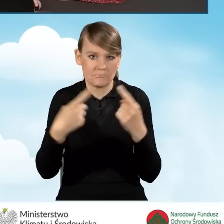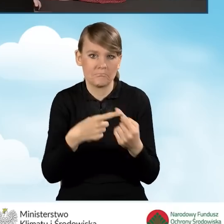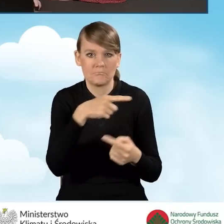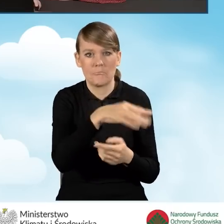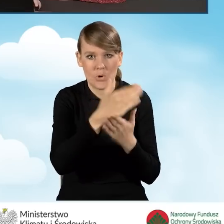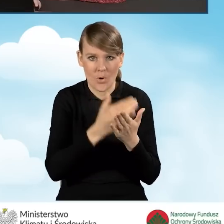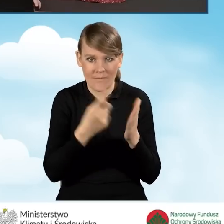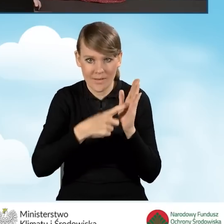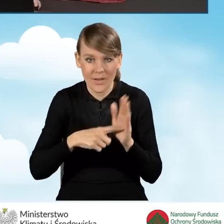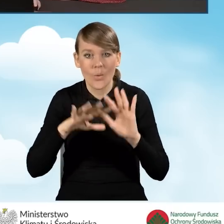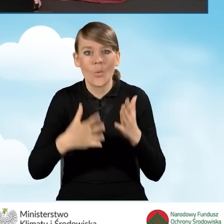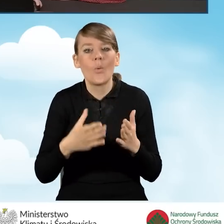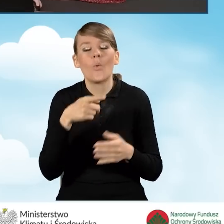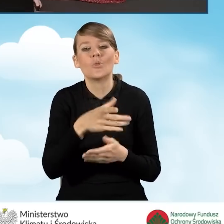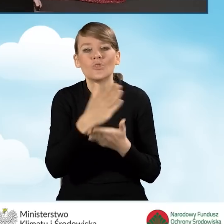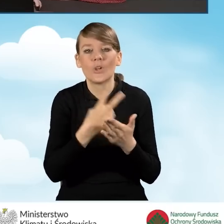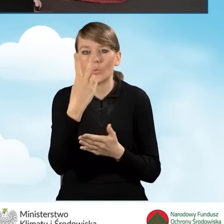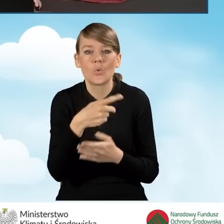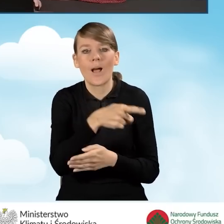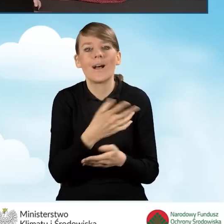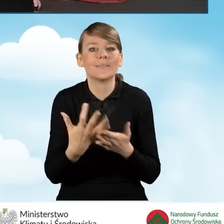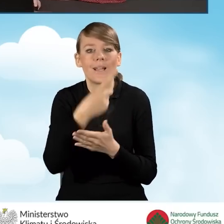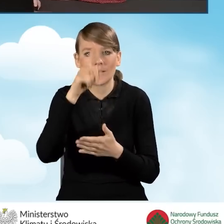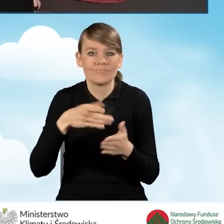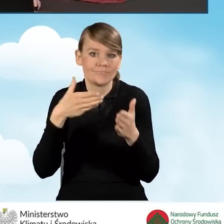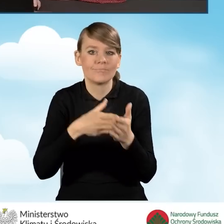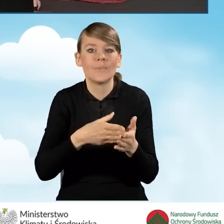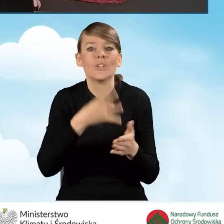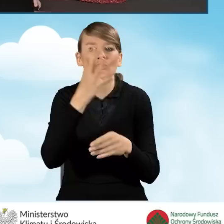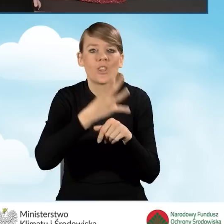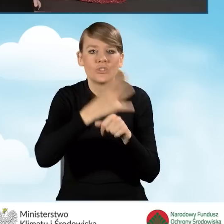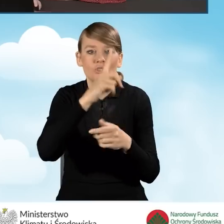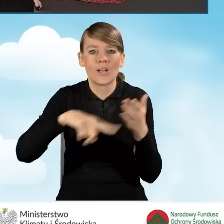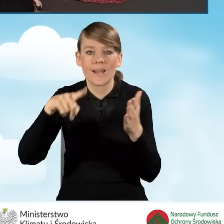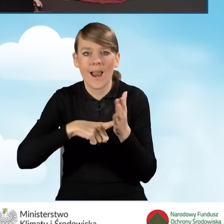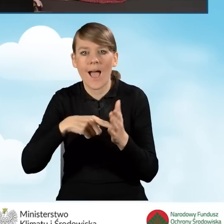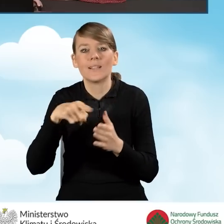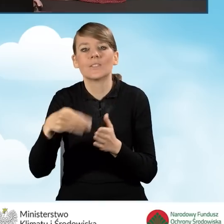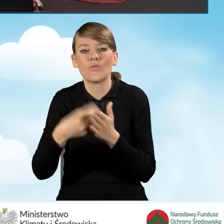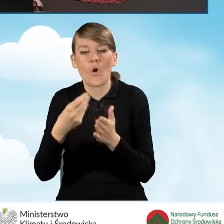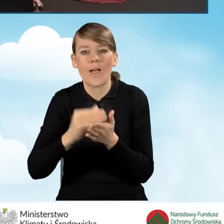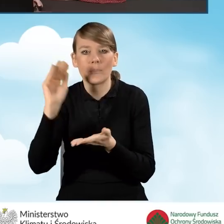Czyli w przypadku części drugiej nie może być on większy niż 40 krotność kwoty minimalnego wynagrodzenia za pracę,